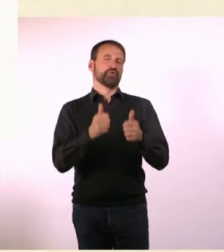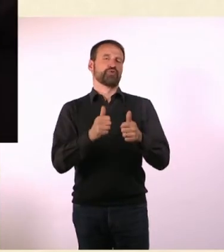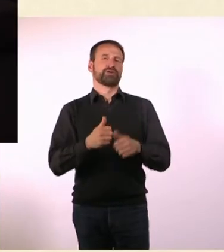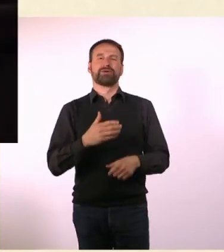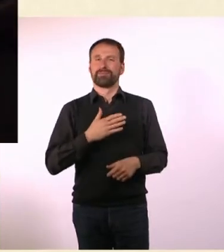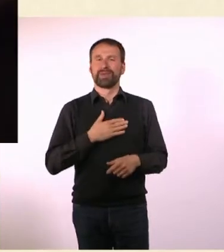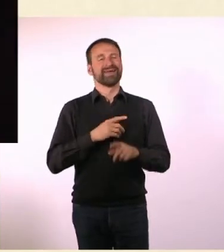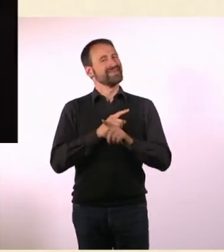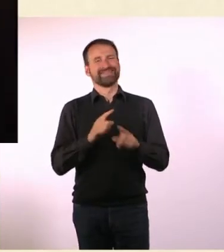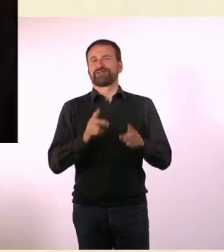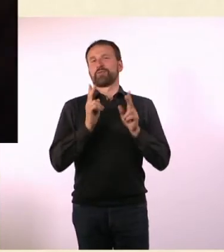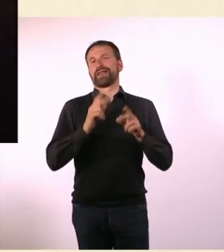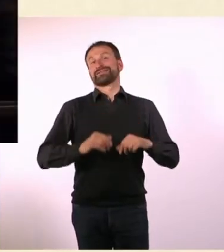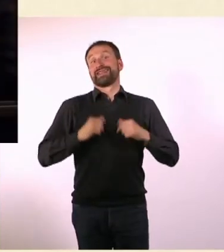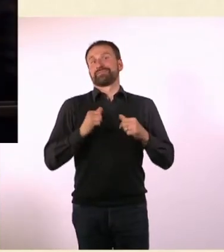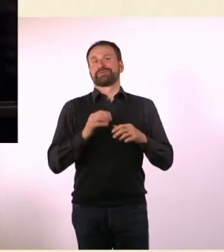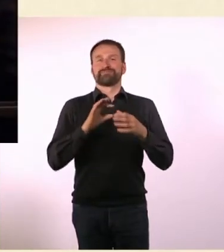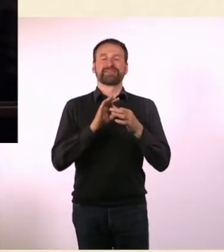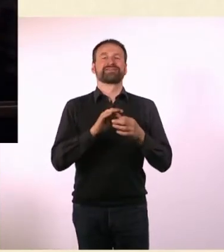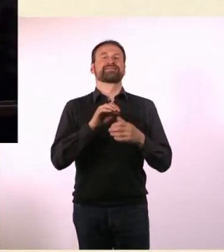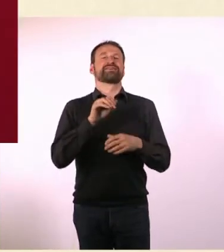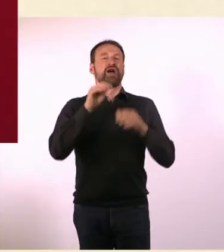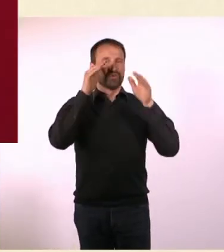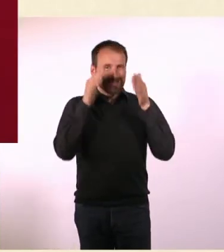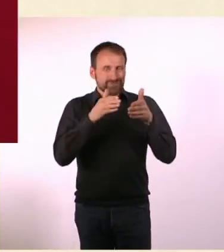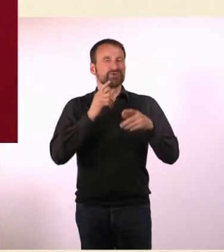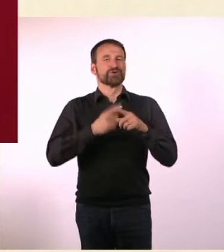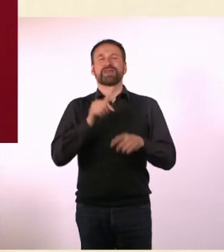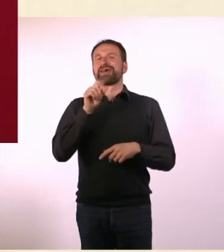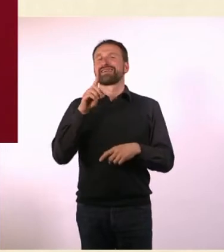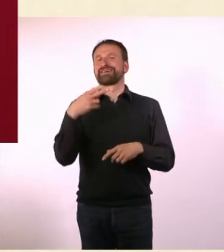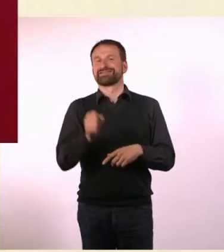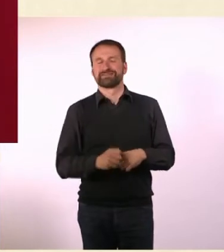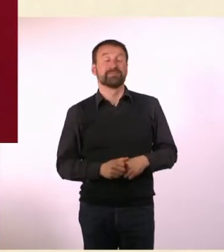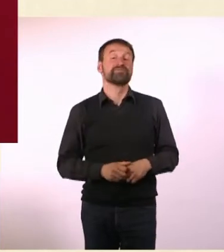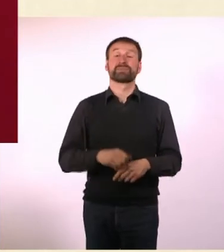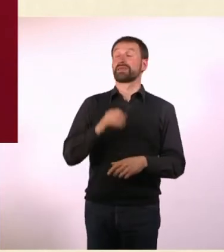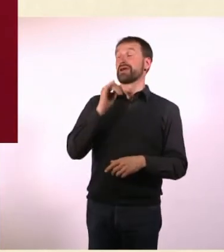Warum dieser Titel? Ich habe mir den tatsächlich nicht ausgedacht, sondern der Verlag.